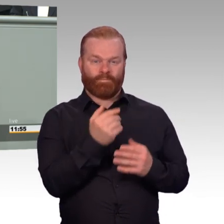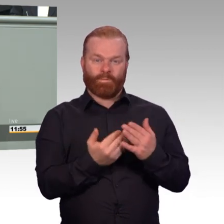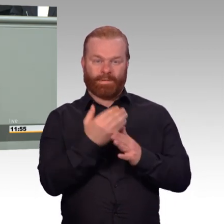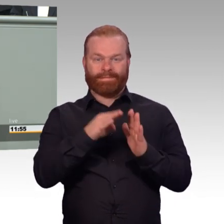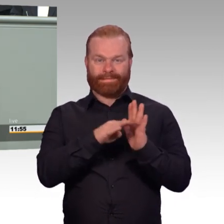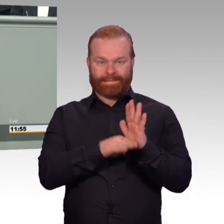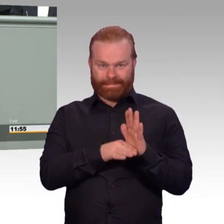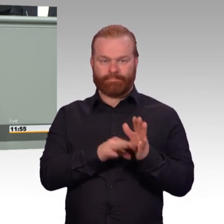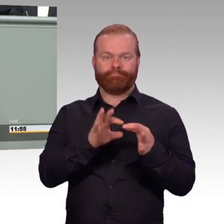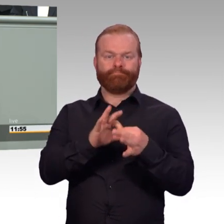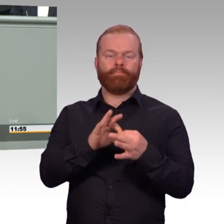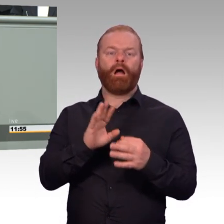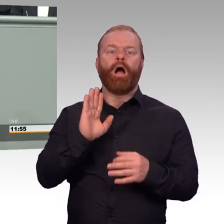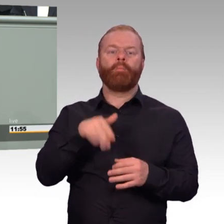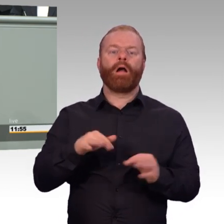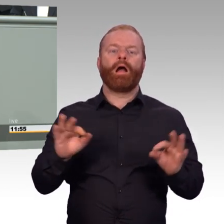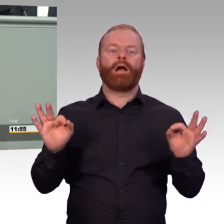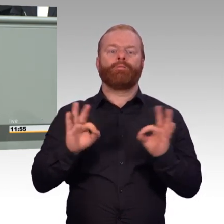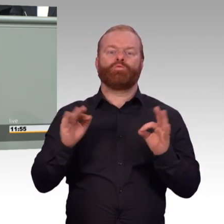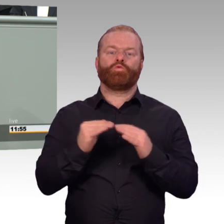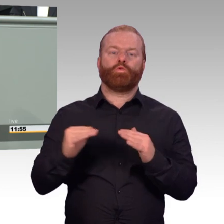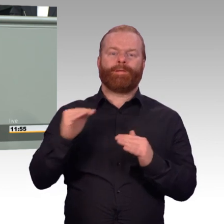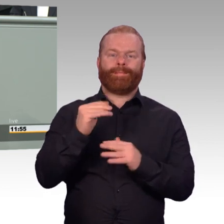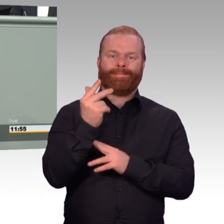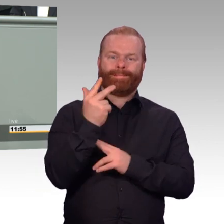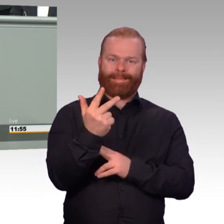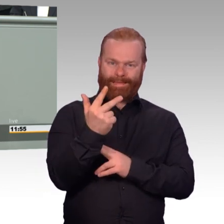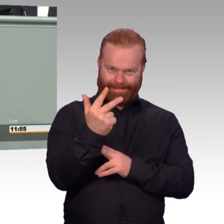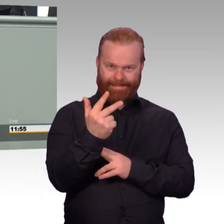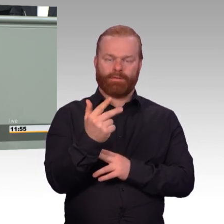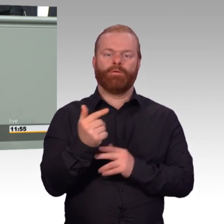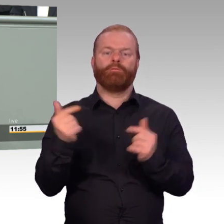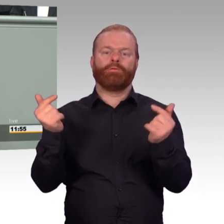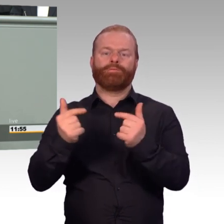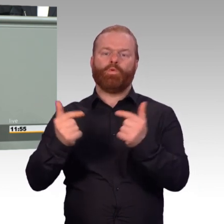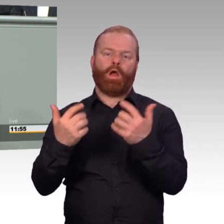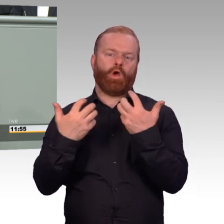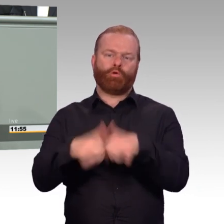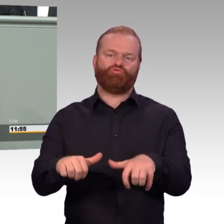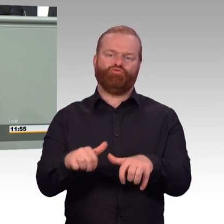die Versorgung automatisch genauso behandelt wird bei Schäden in der einsatzgleichen Verpflichtung,